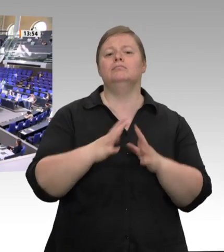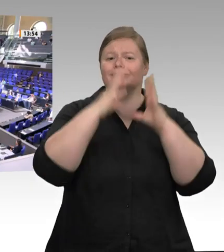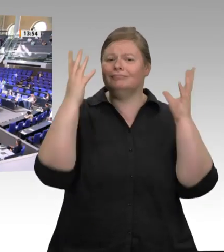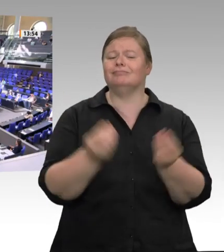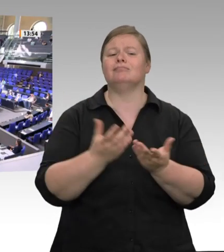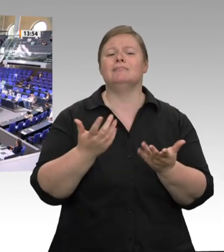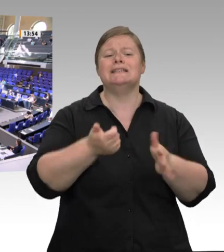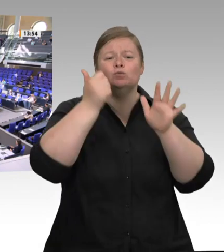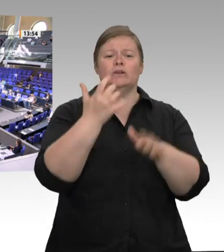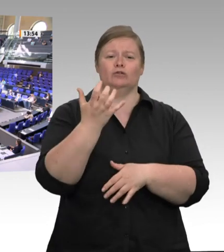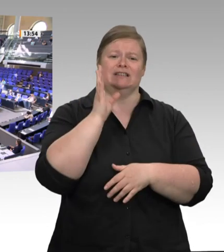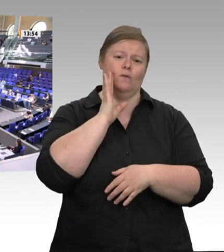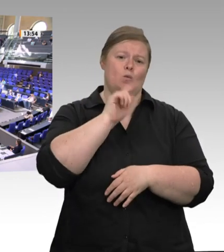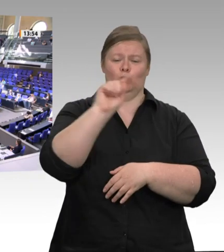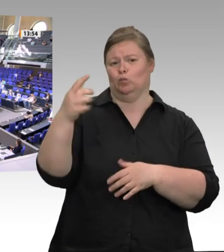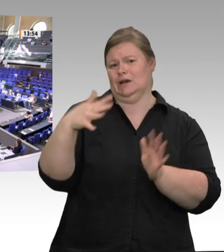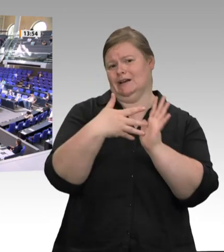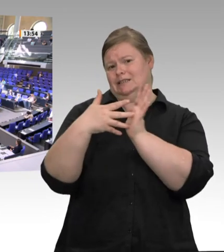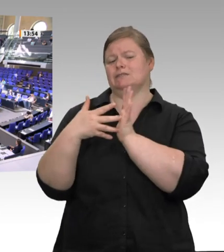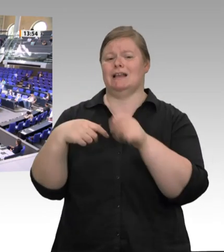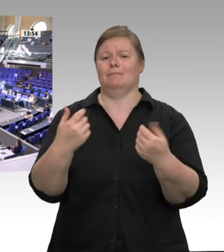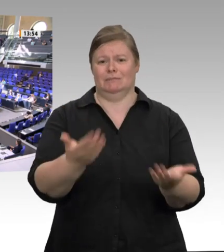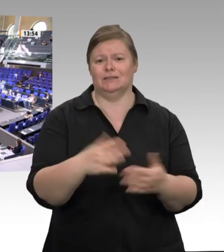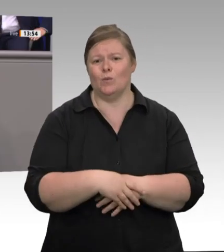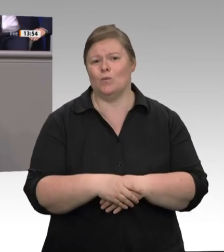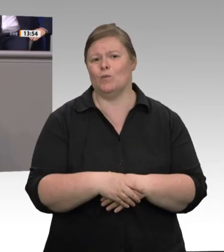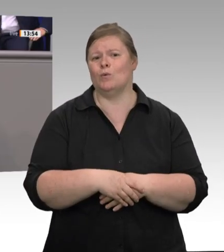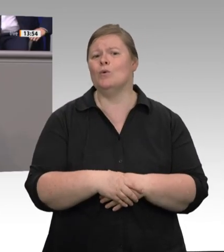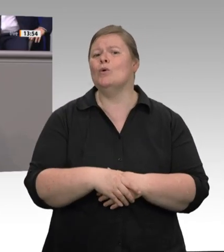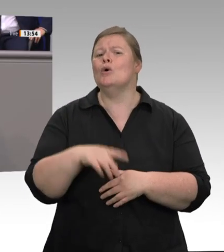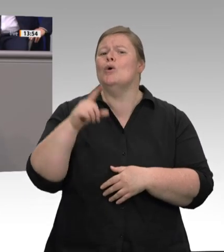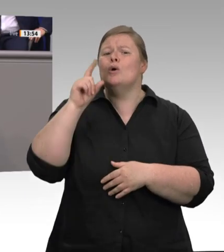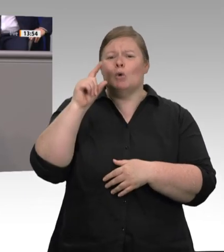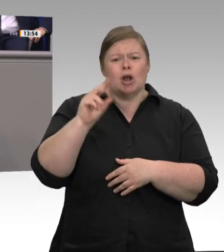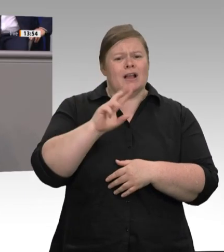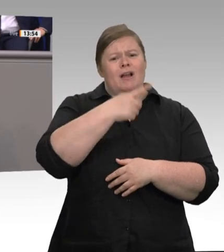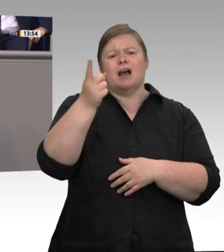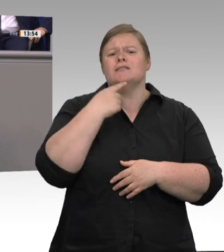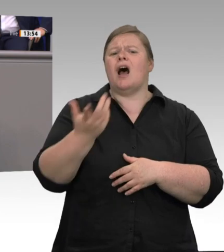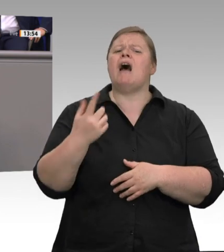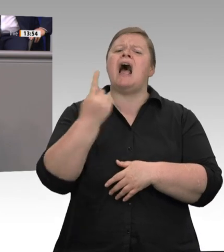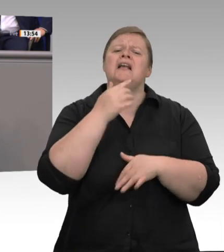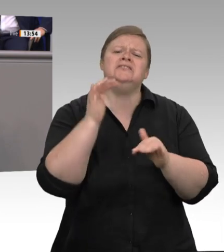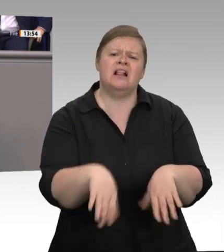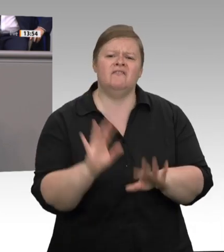Was passiert, wenn ein hochansteckendes Virus in einem solchen System auftritt,